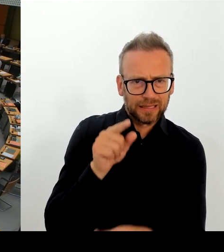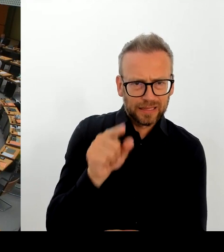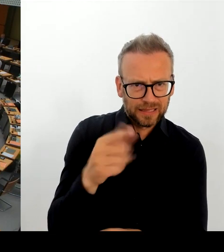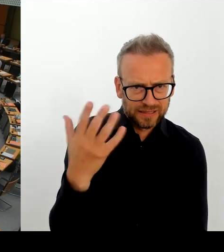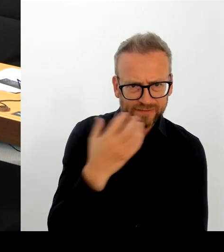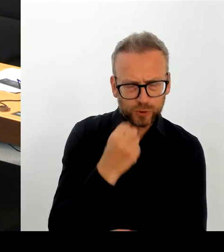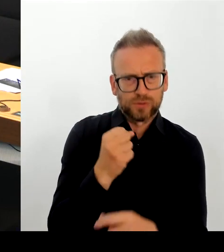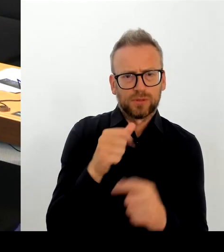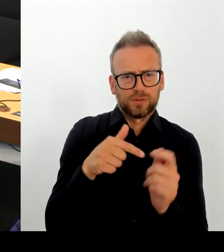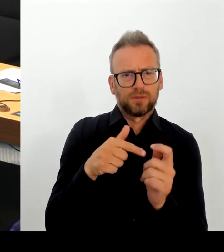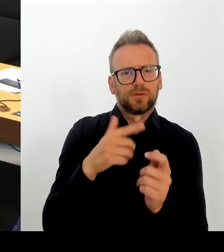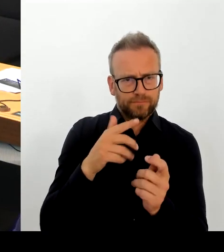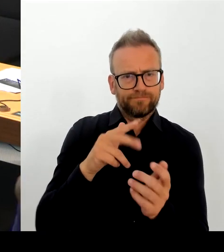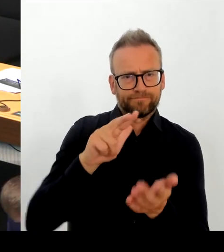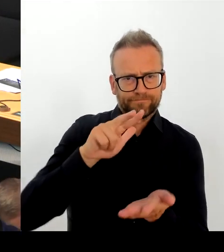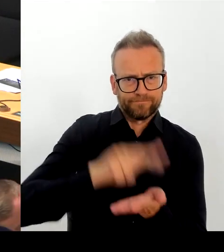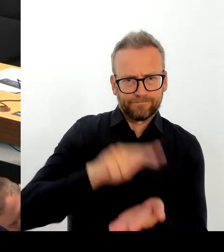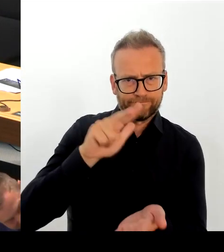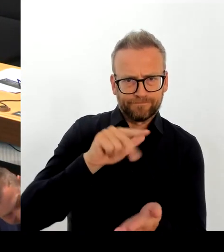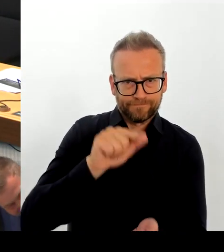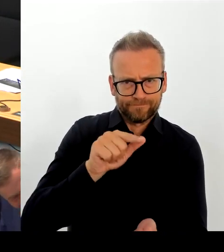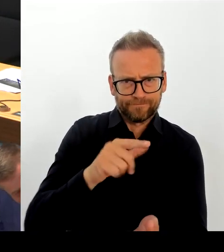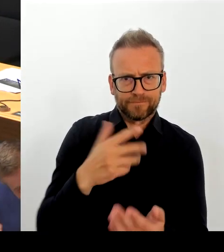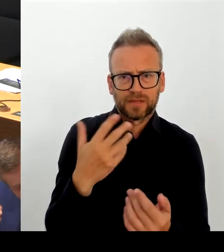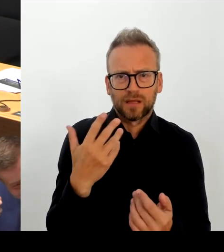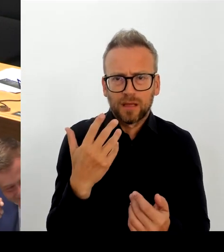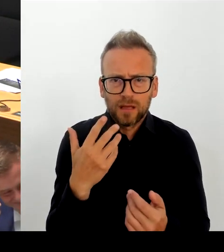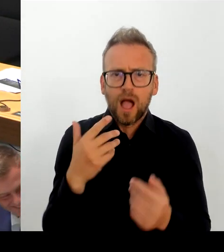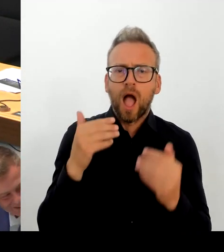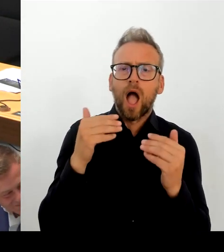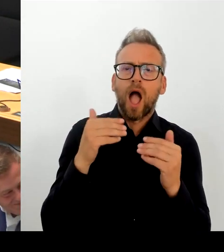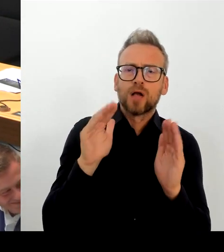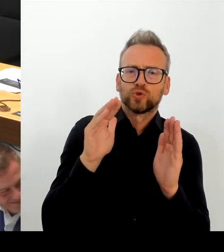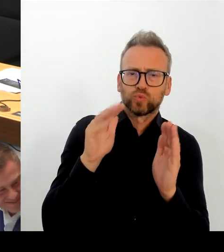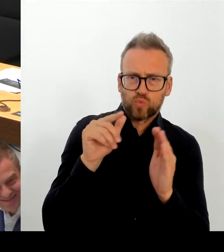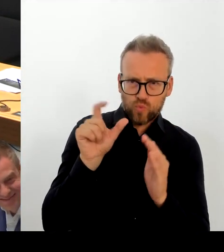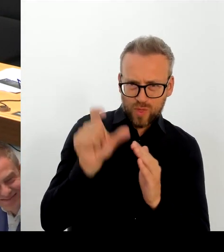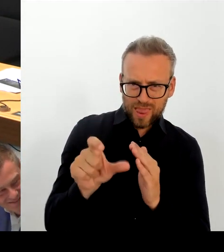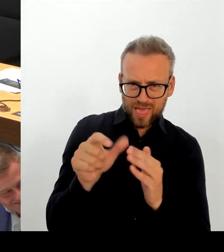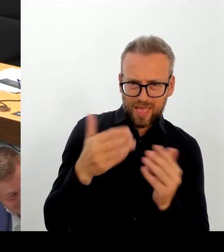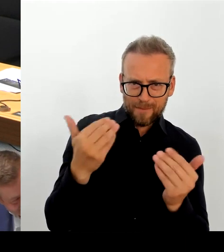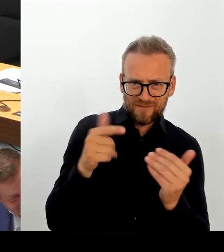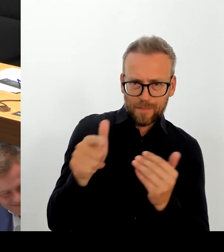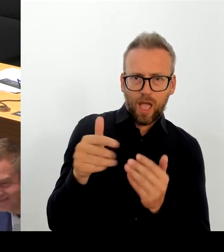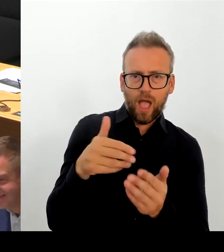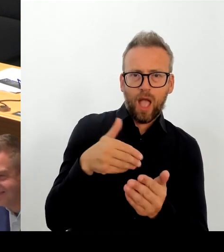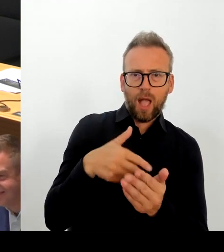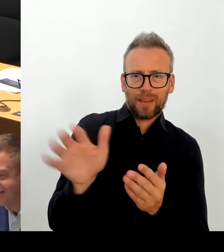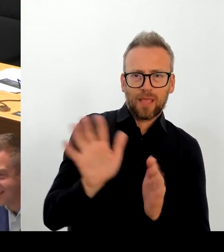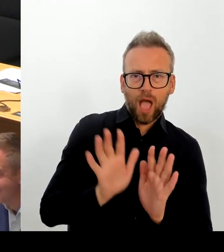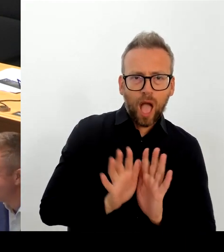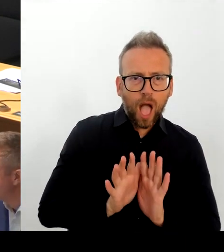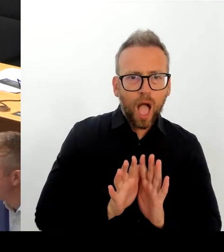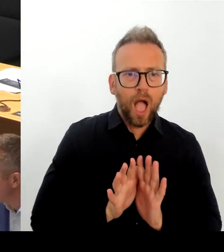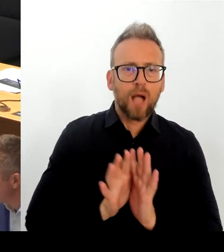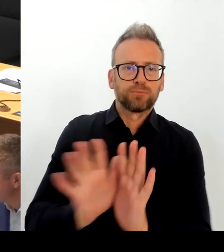Verehrter Herr Abgeordneter, ich habe mir jetzt noch mal den BZ-Artikel durchgelesen.